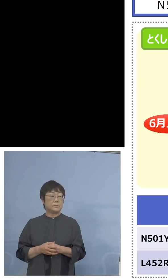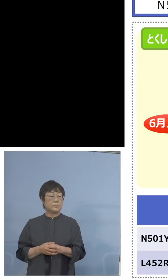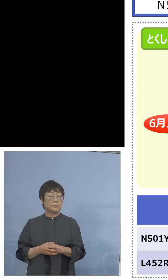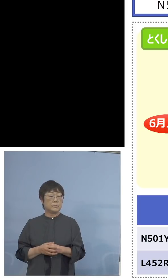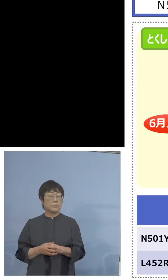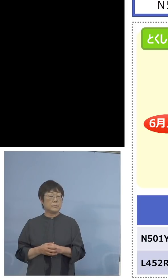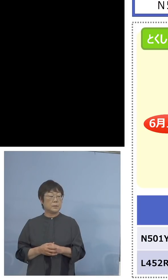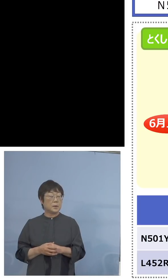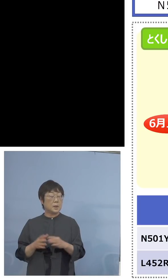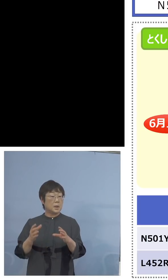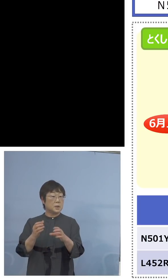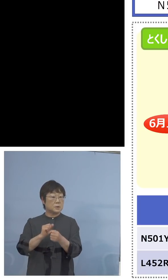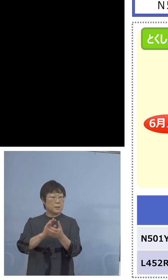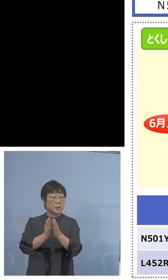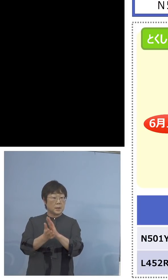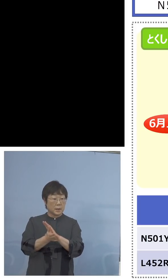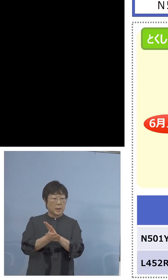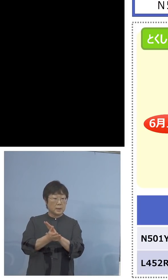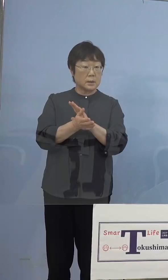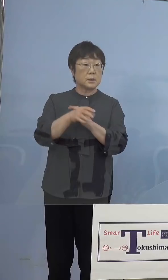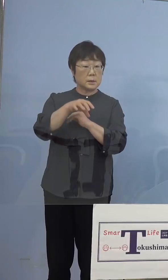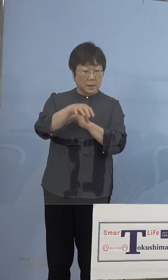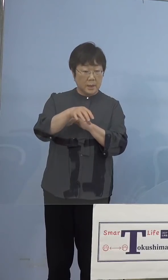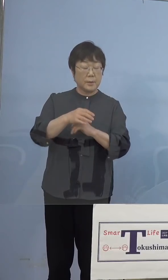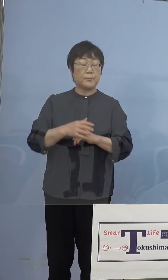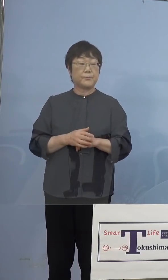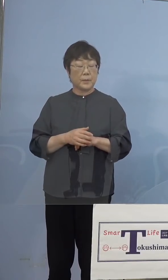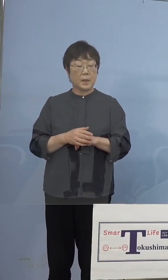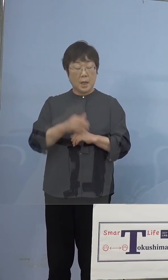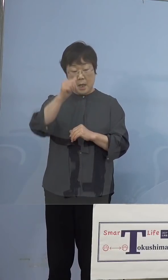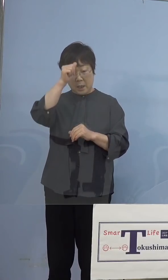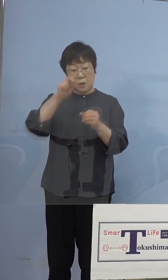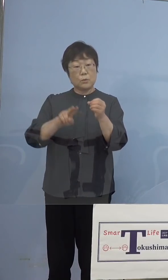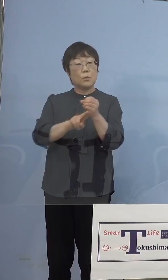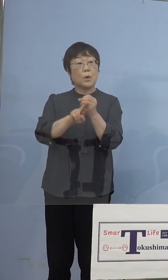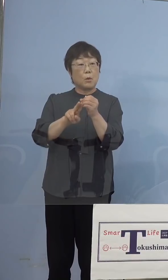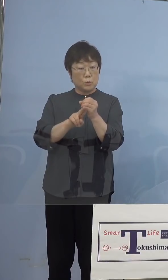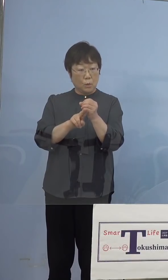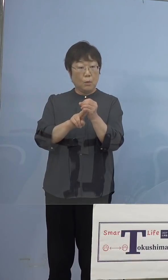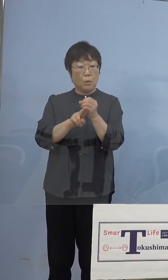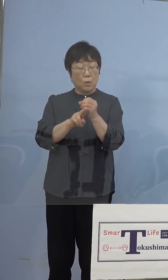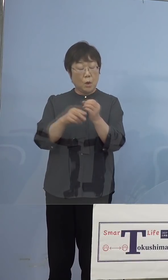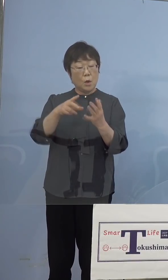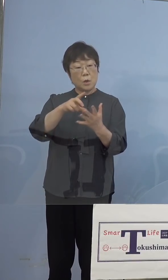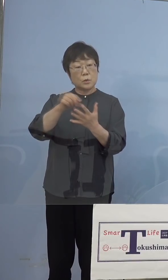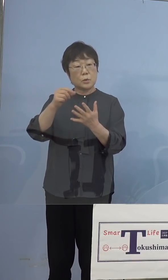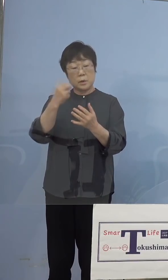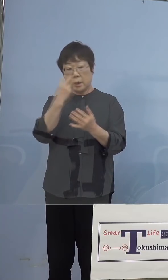（NHK） つまり県の方で、インド株の スクリーニング検査もやるようにしましょう ということですか